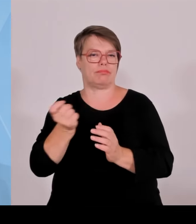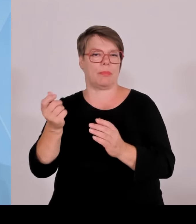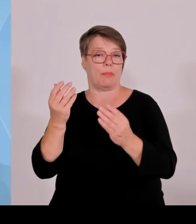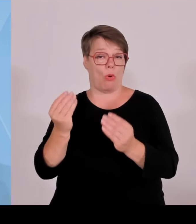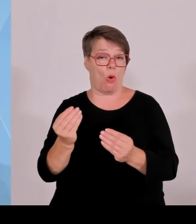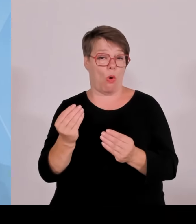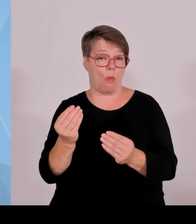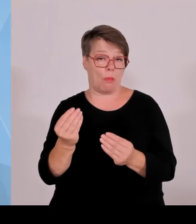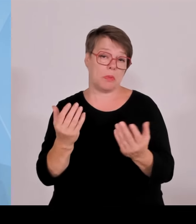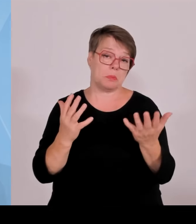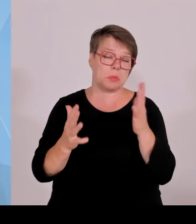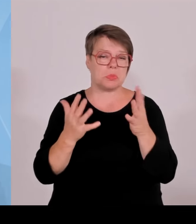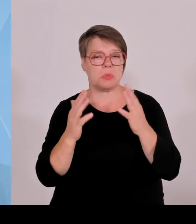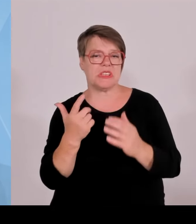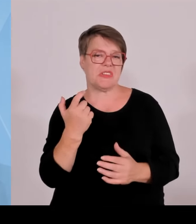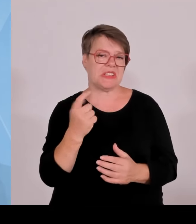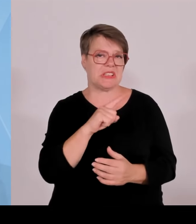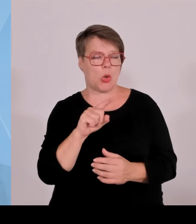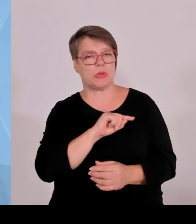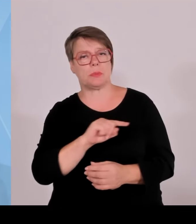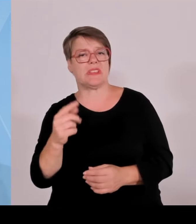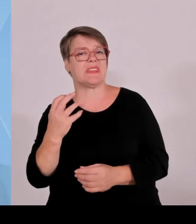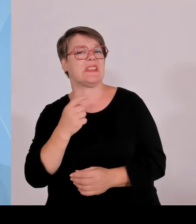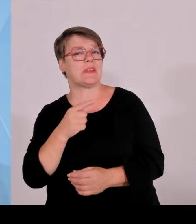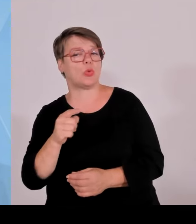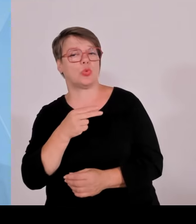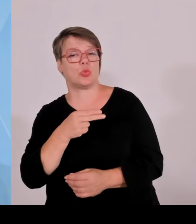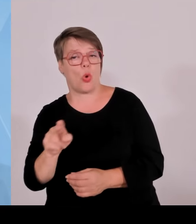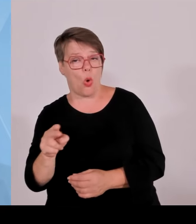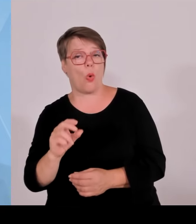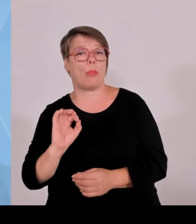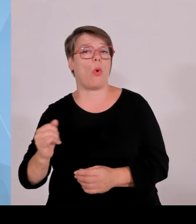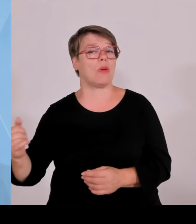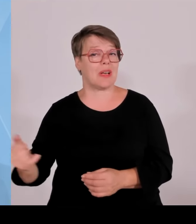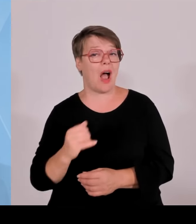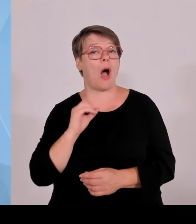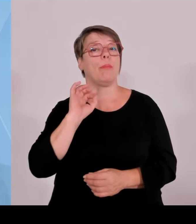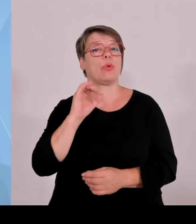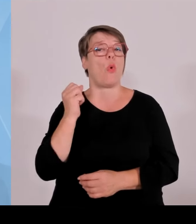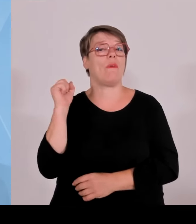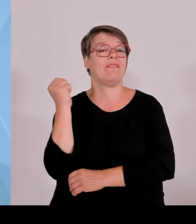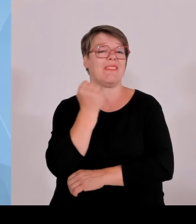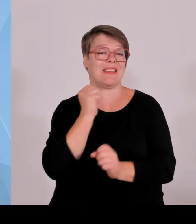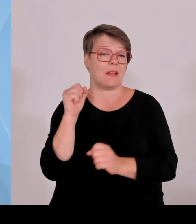100 Metern je nach Anlagenkonstellation ist das der Näherungswert. Wird dann die Kommune und die